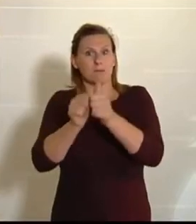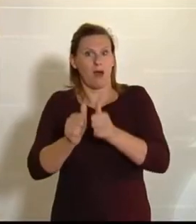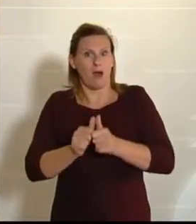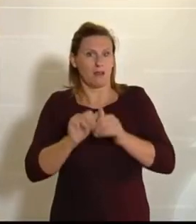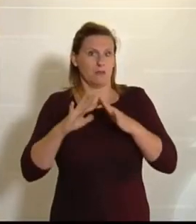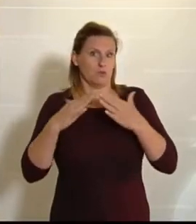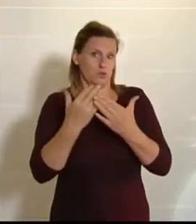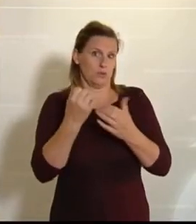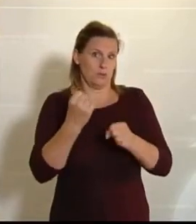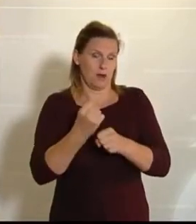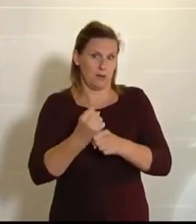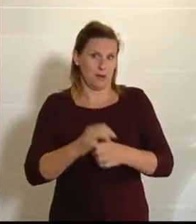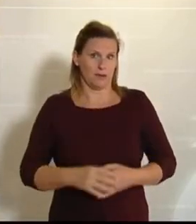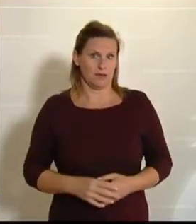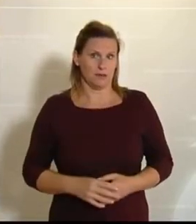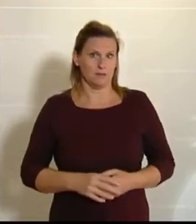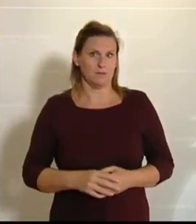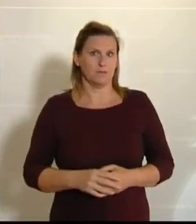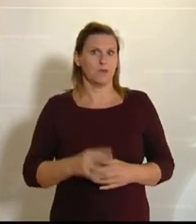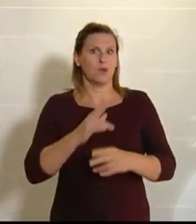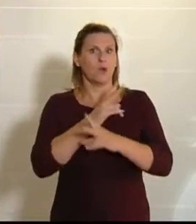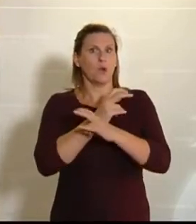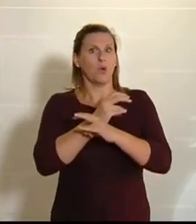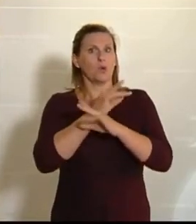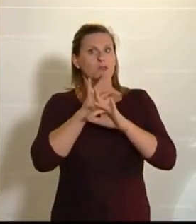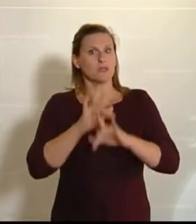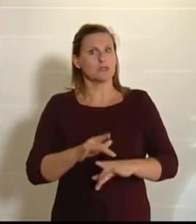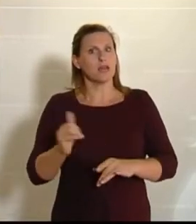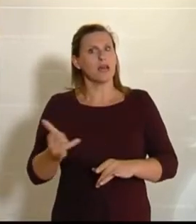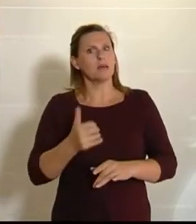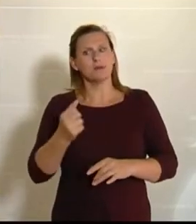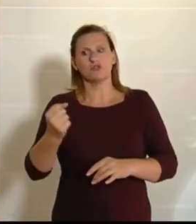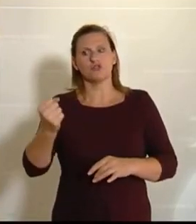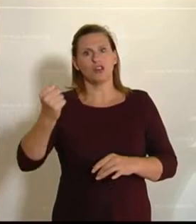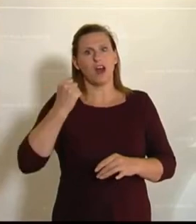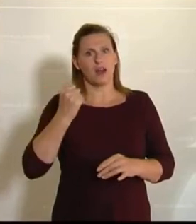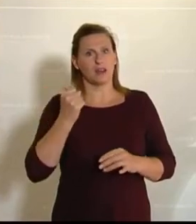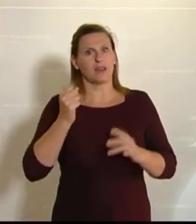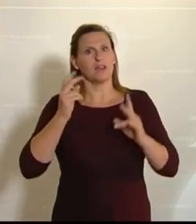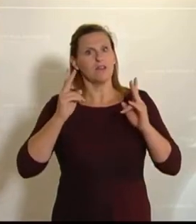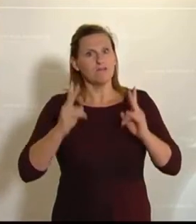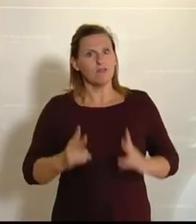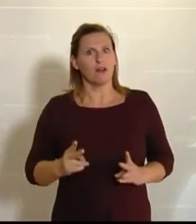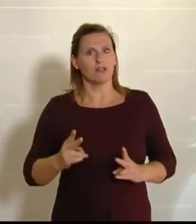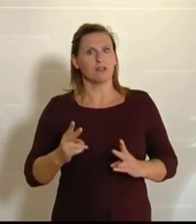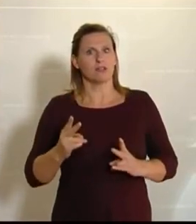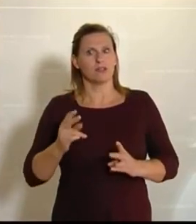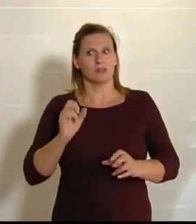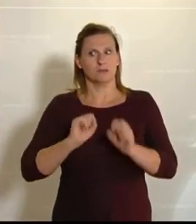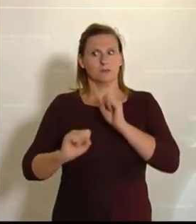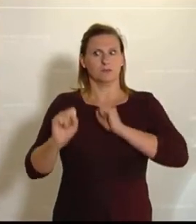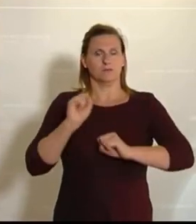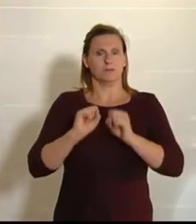Österreich war und ist immer dann am stärksten, am resilientesten, am wohlhabendsten, wenn